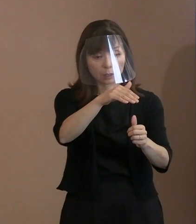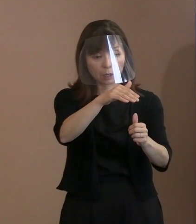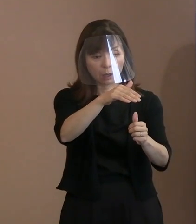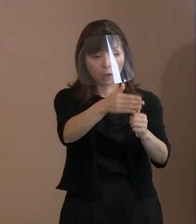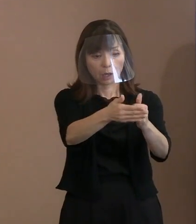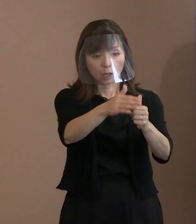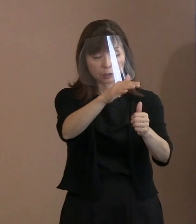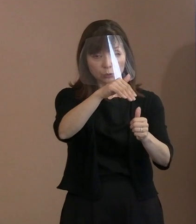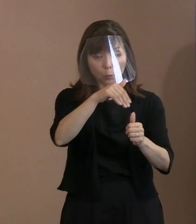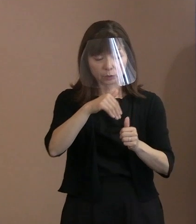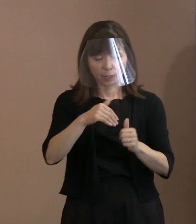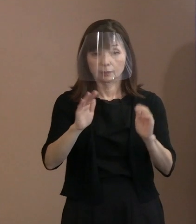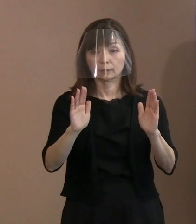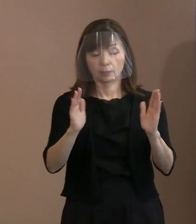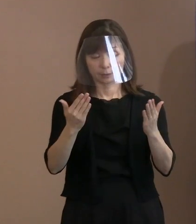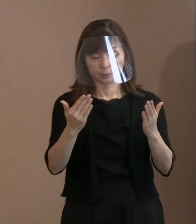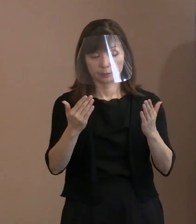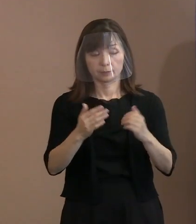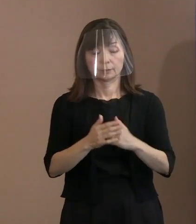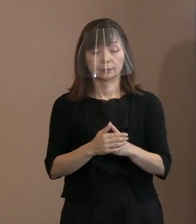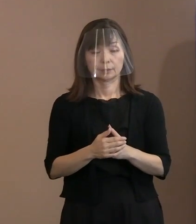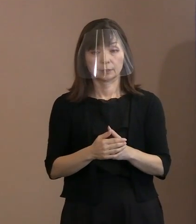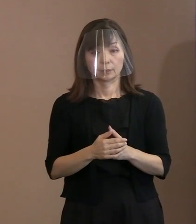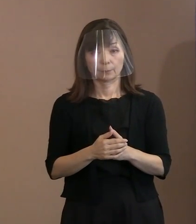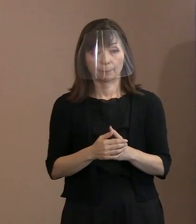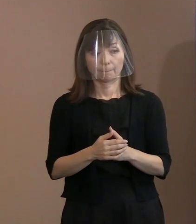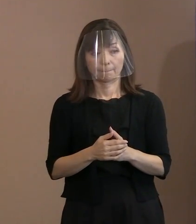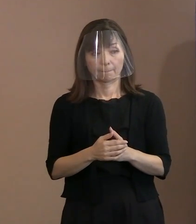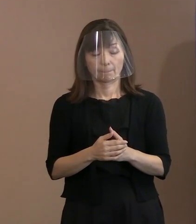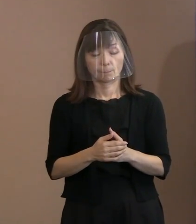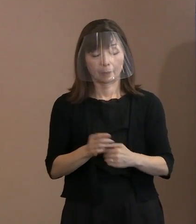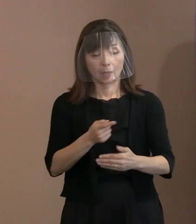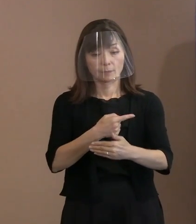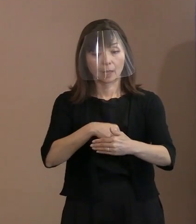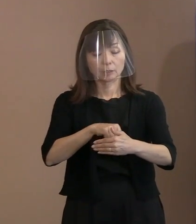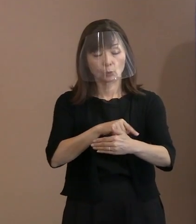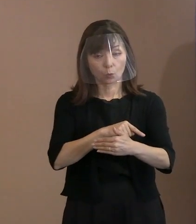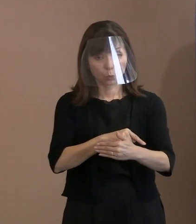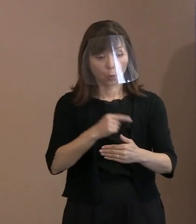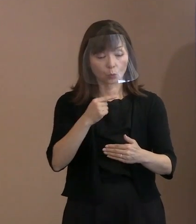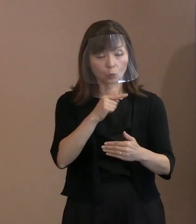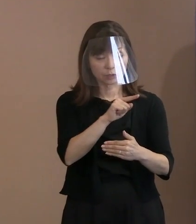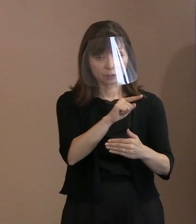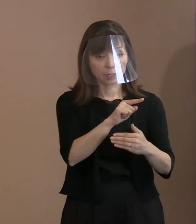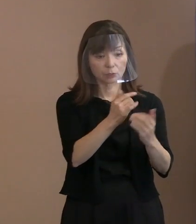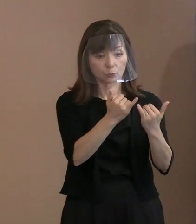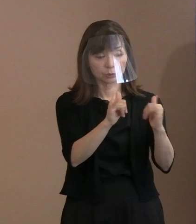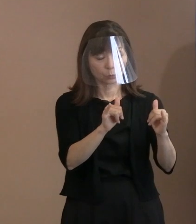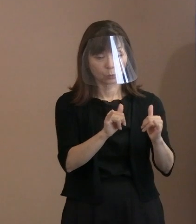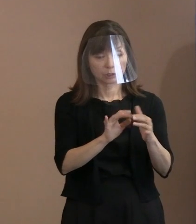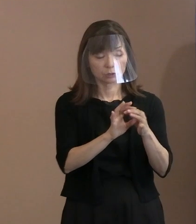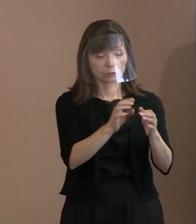この内容をプーチン大統領はじめ ロシアに伝えたい という思いをお持ちの場合､